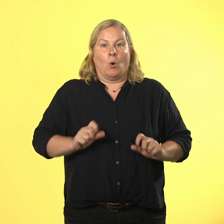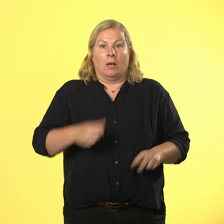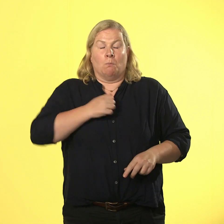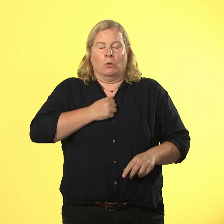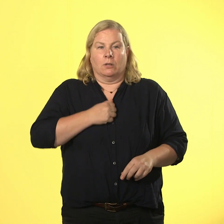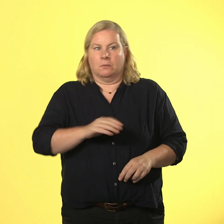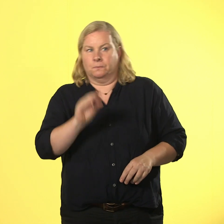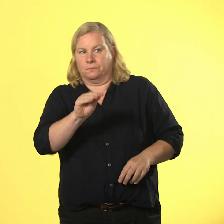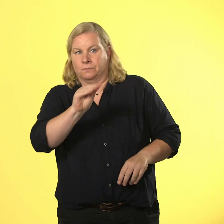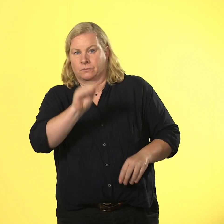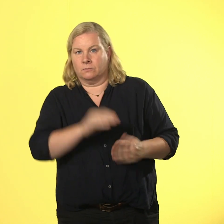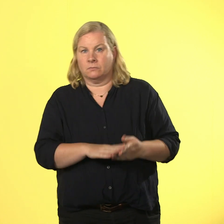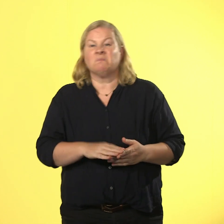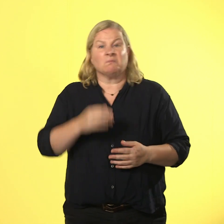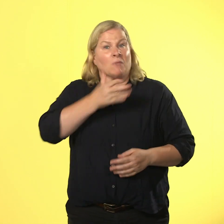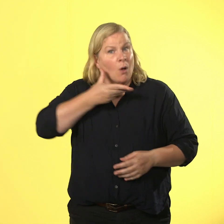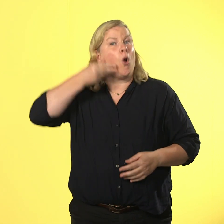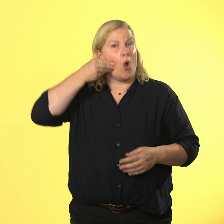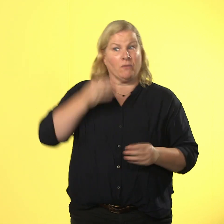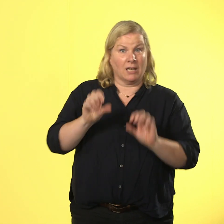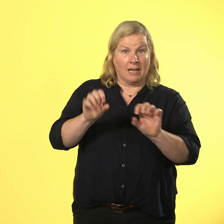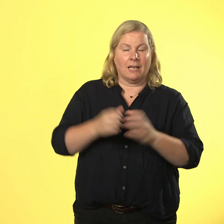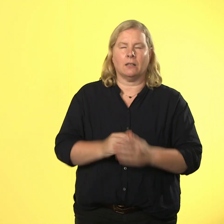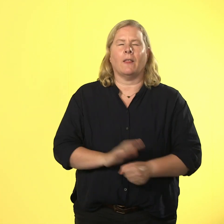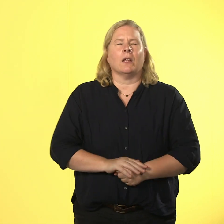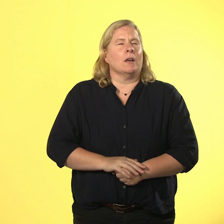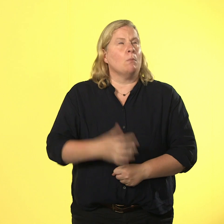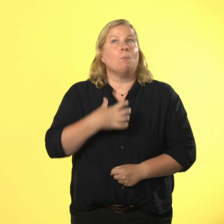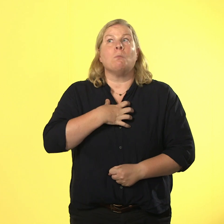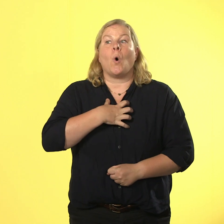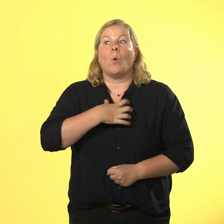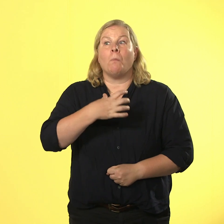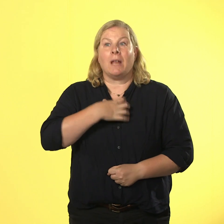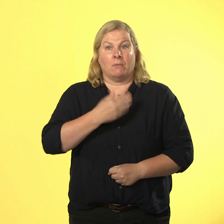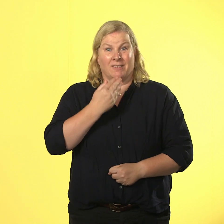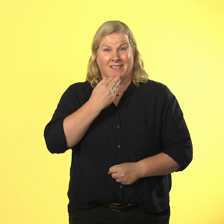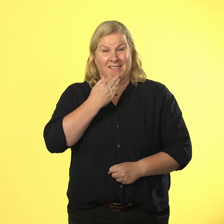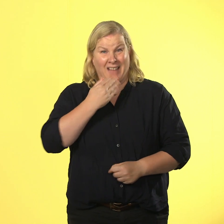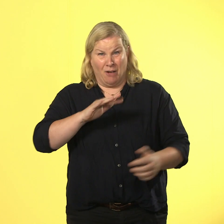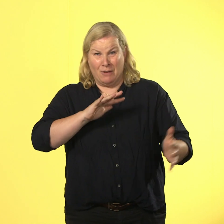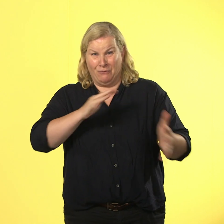kollegen vor ihm höflich, dass er ein dringendes problem hat und ob es eventuell möglich wäre, dass